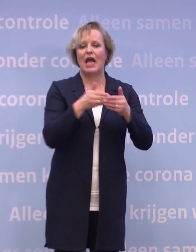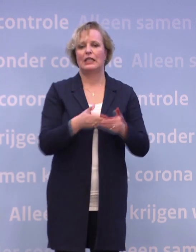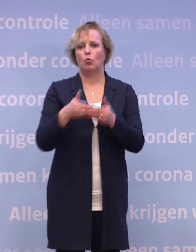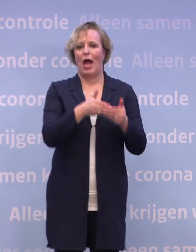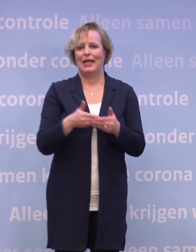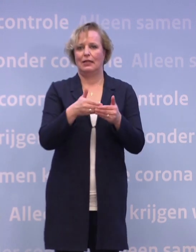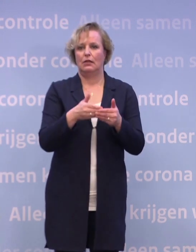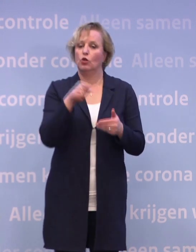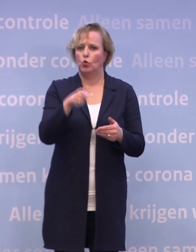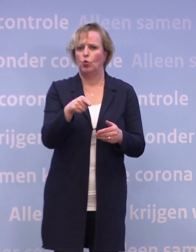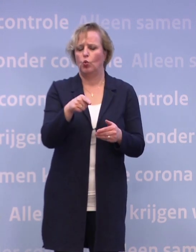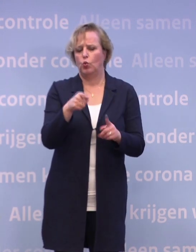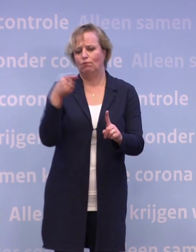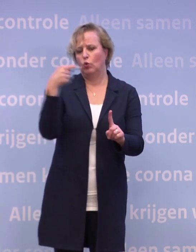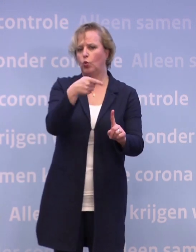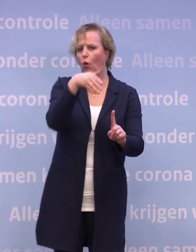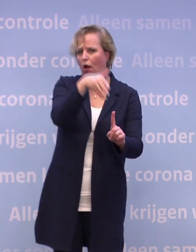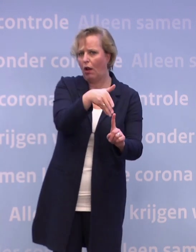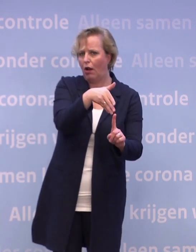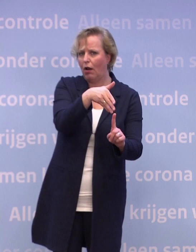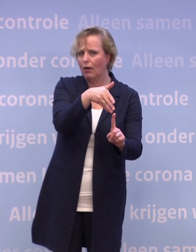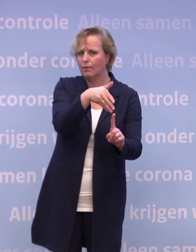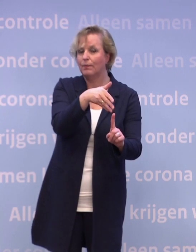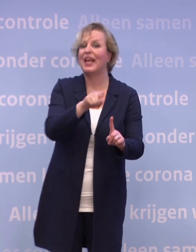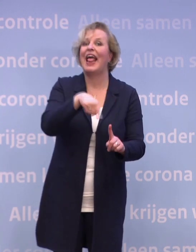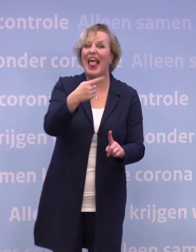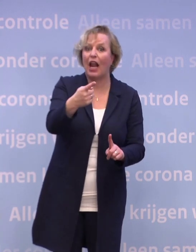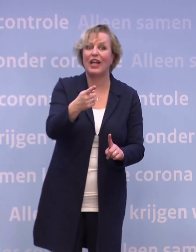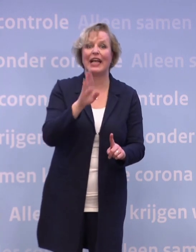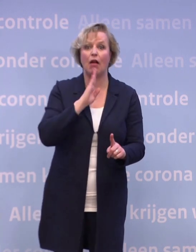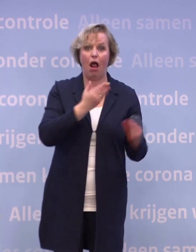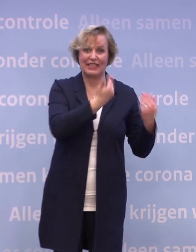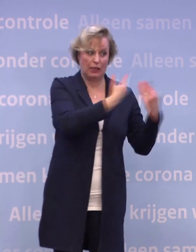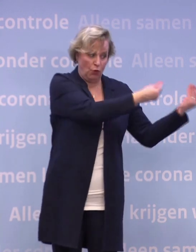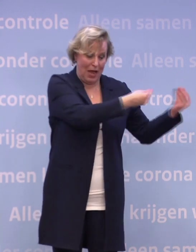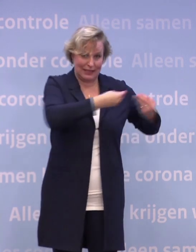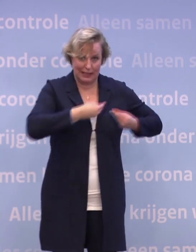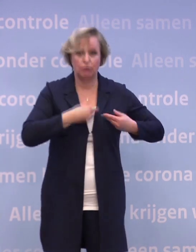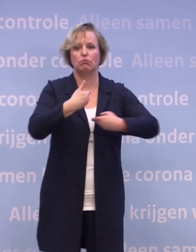Daar is alles op gericht en wij delen telkens met u de allerlaatste informatie... ...zoals wij die ook hebben gekregen.